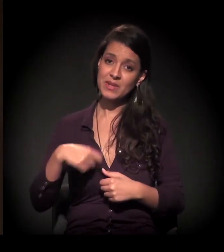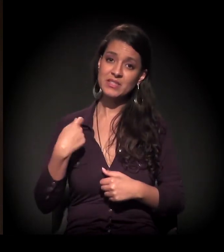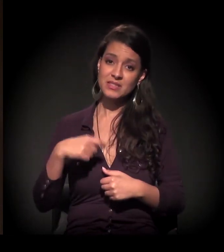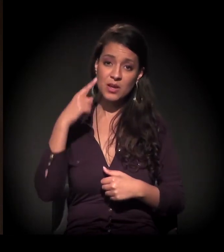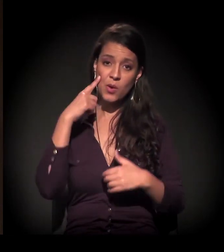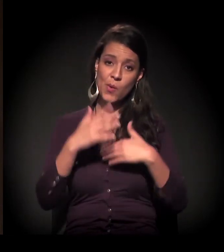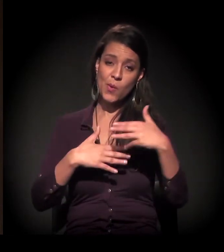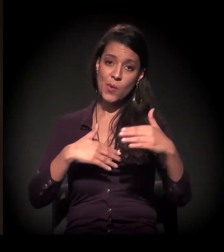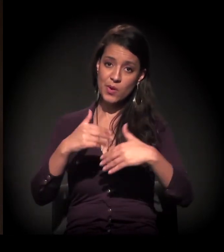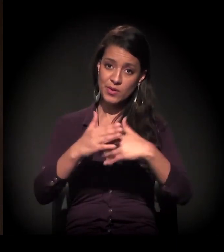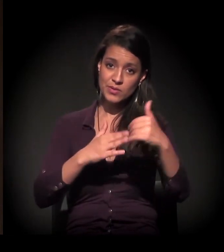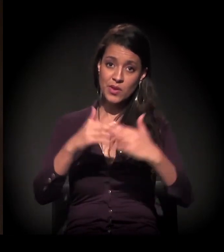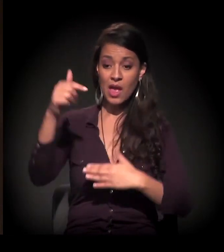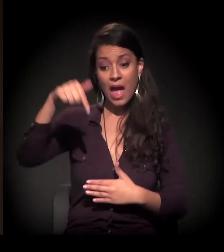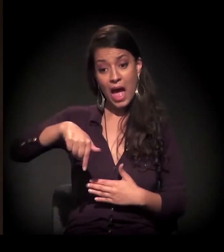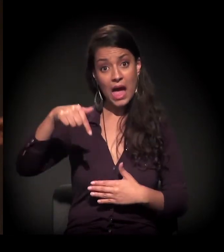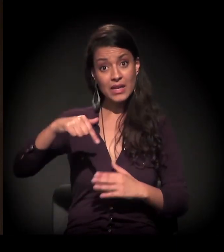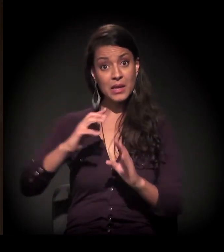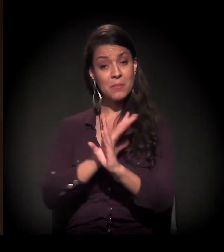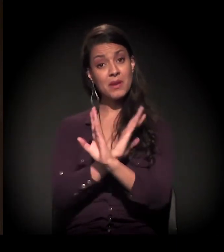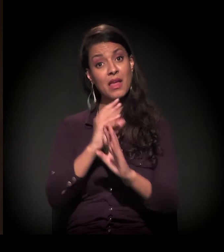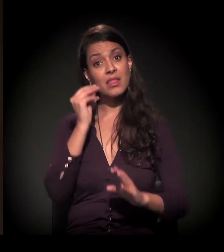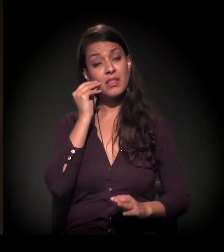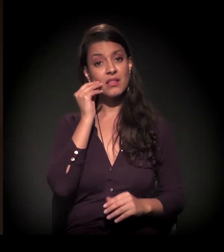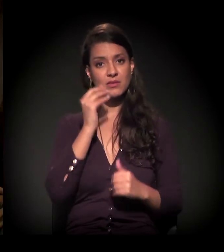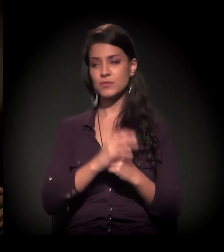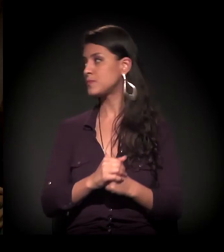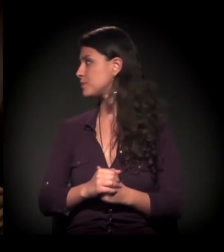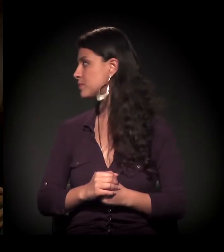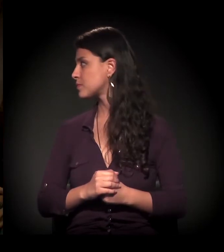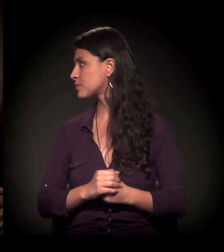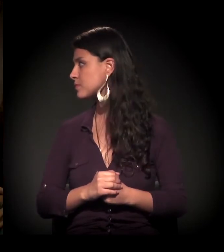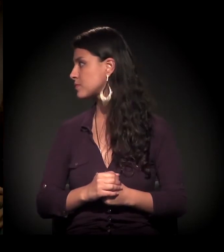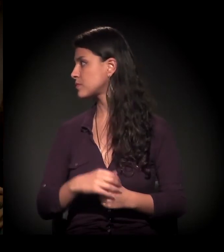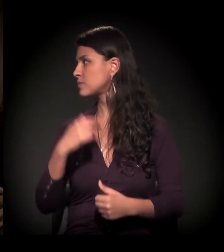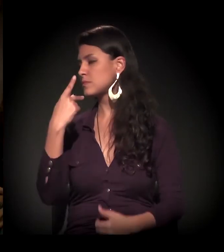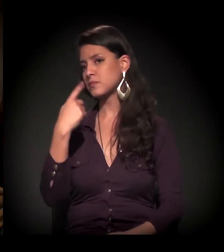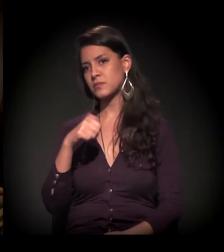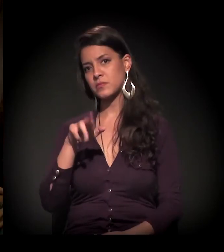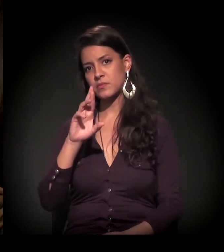E aqui acho que estamos tentando fazer isso. Uma dúvida aqui. O Pedro tinha perguntado